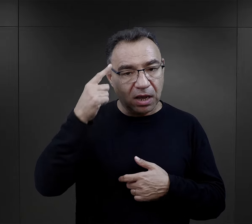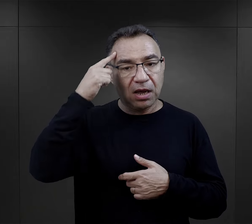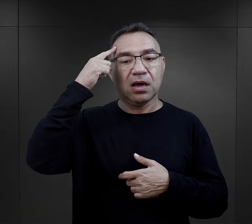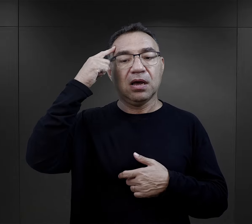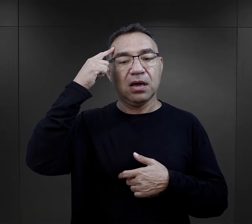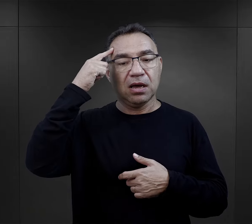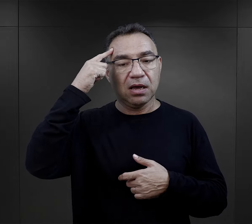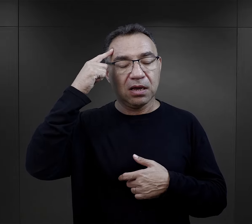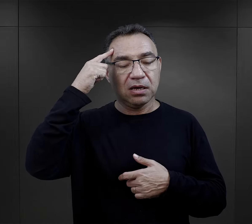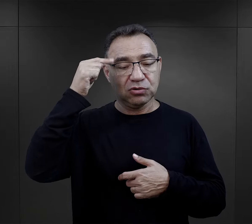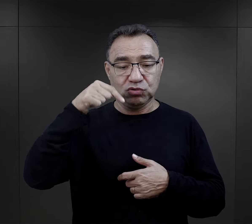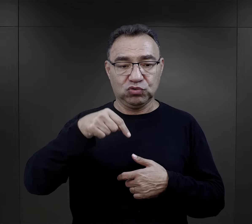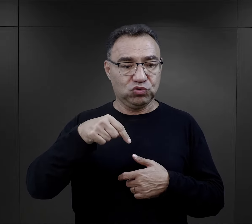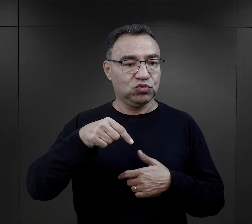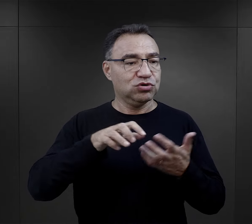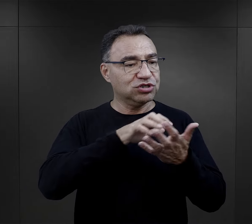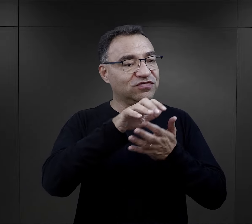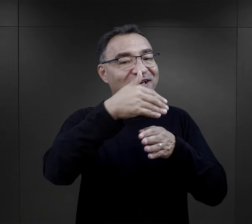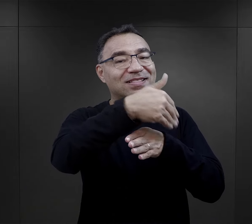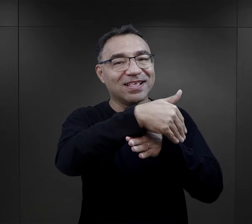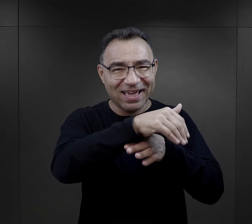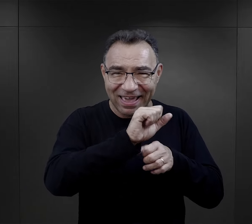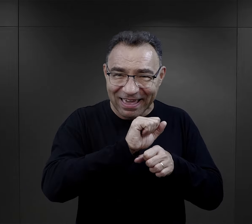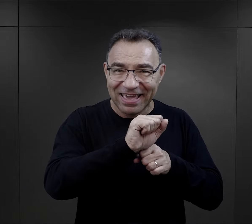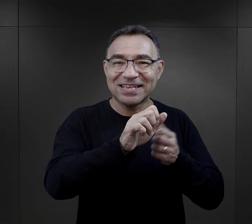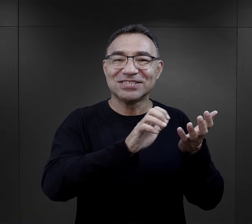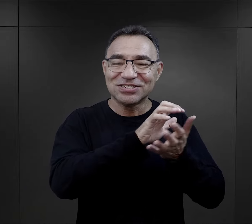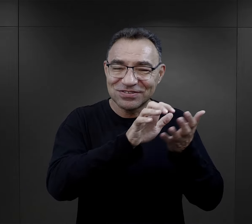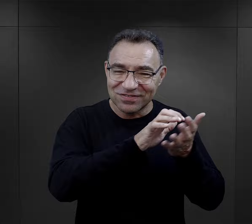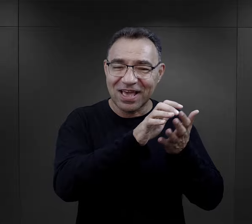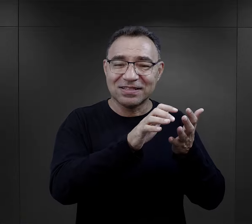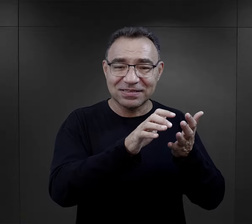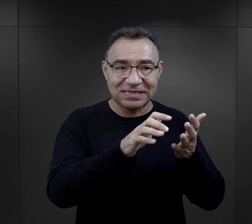to było takie przypomnienie, że jest ten świat na zewnątrz